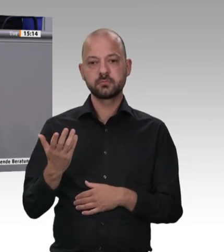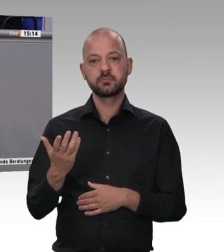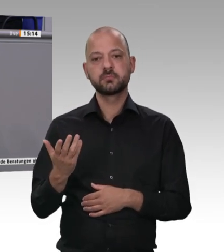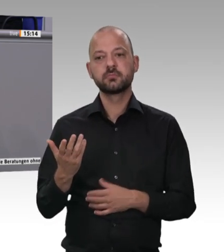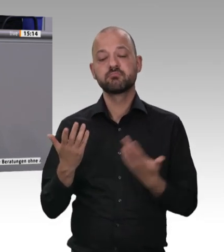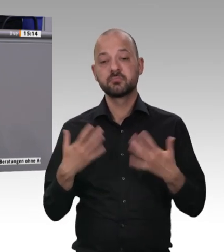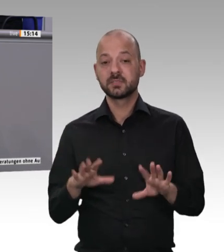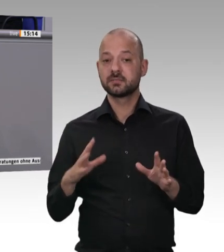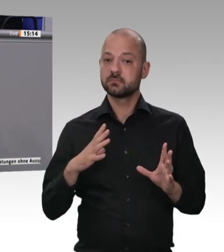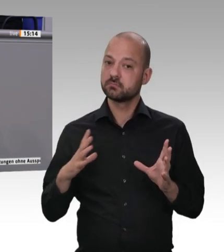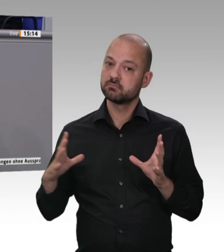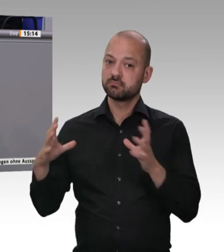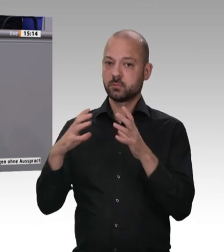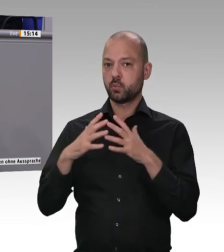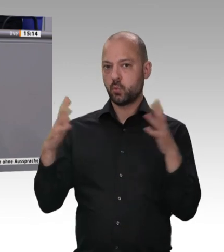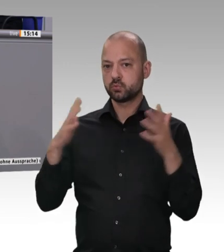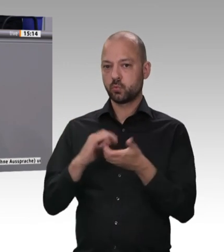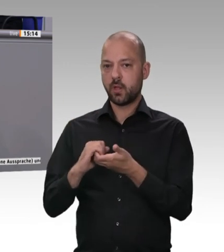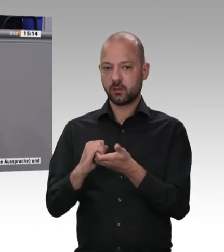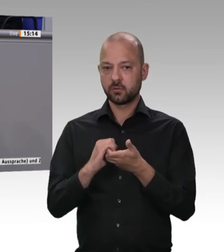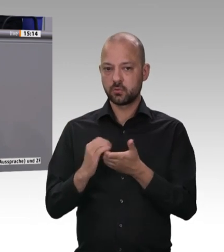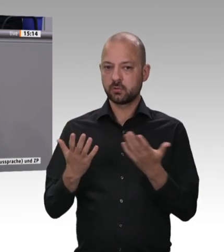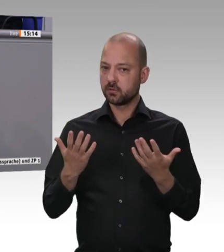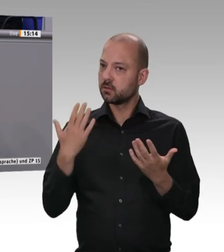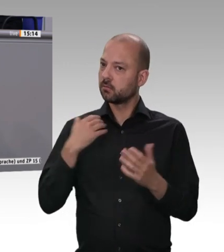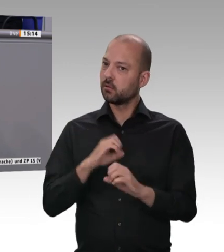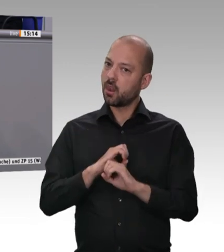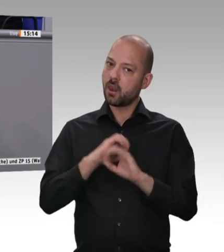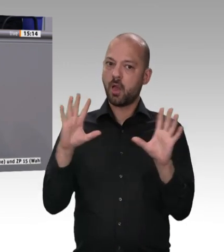meine verehrten Kolleginnen und Kollegen, ist nicht nur eine rechtliche Hülle,